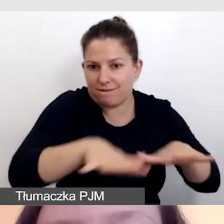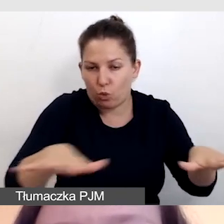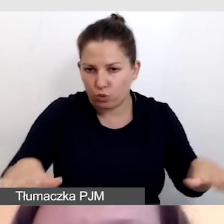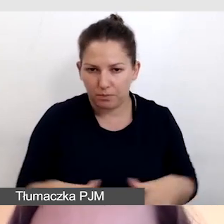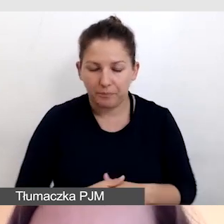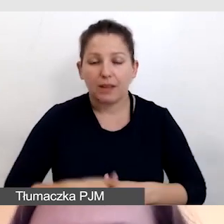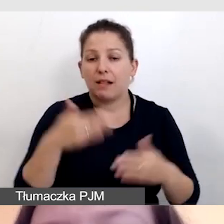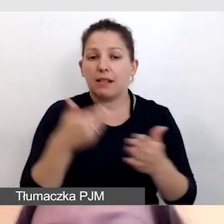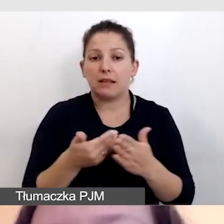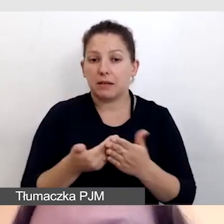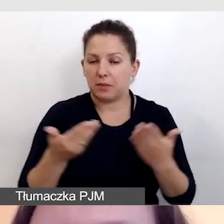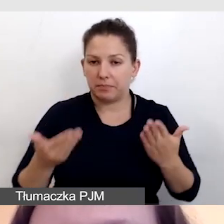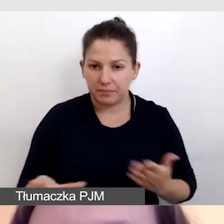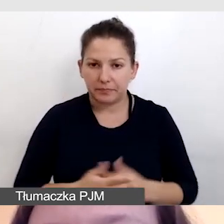Dlatego też tłumaczki,